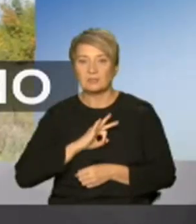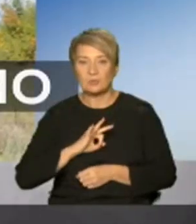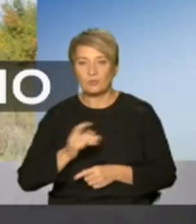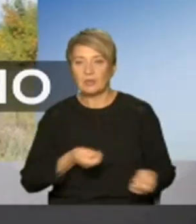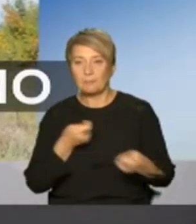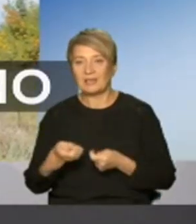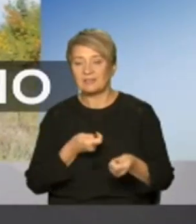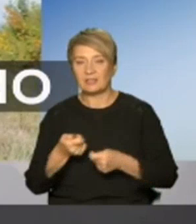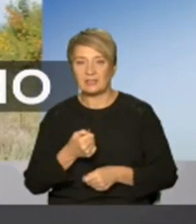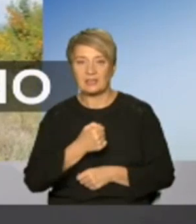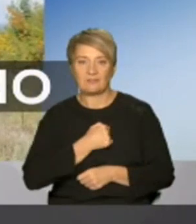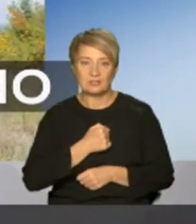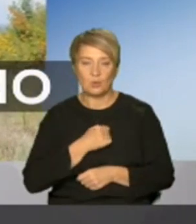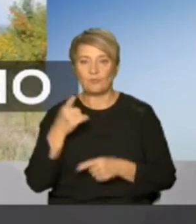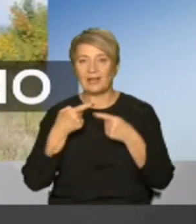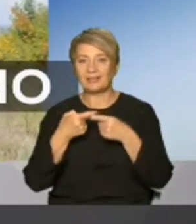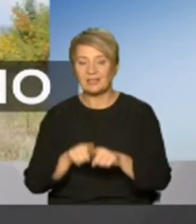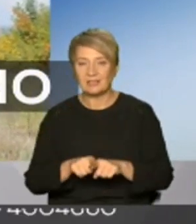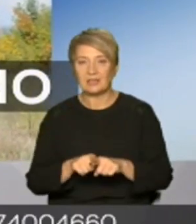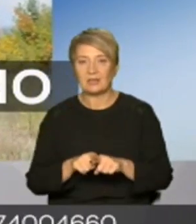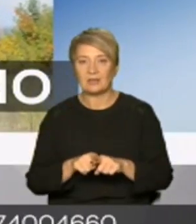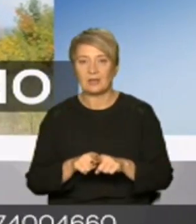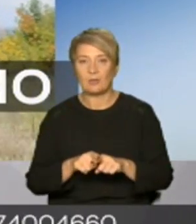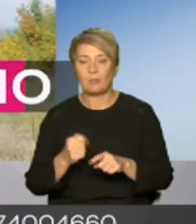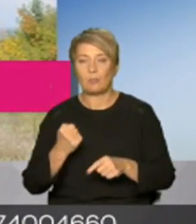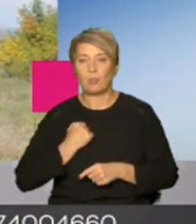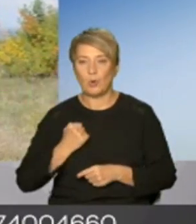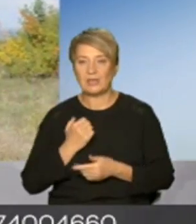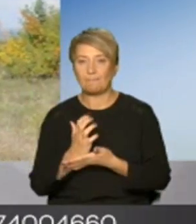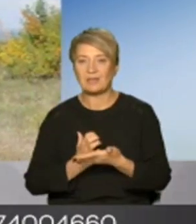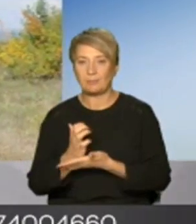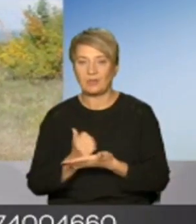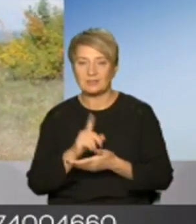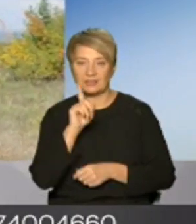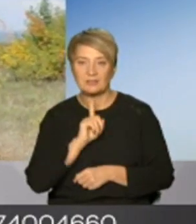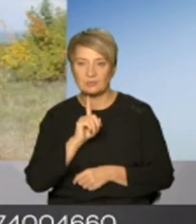військових техніки боєприпасів на тимчасово окуповану територію України у сьогоднішньої